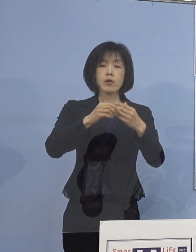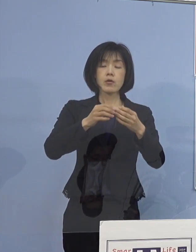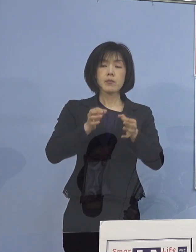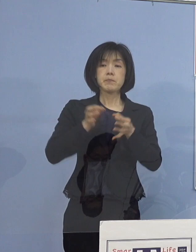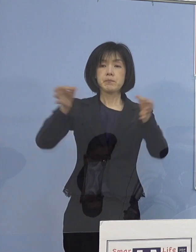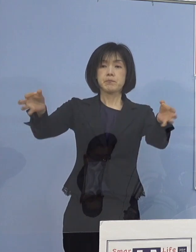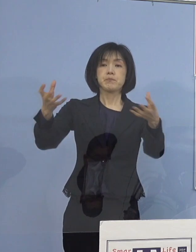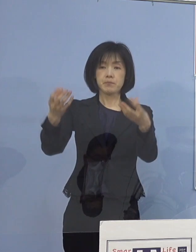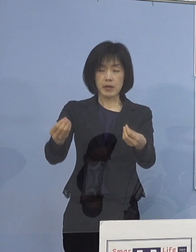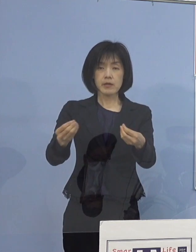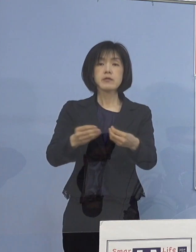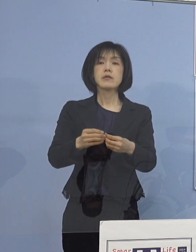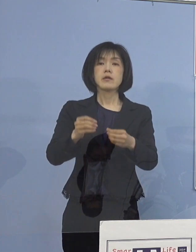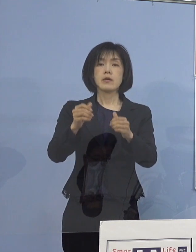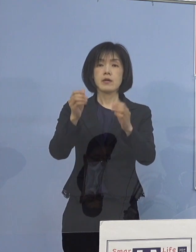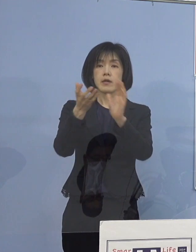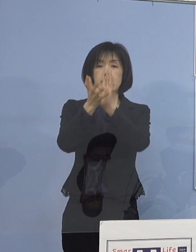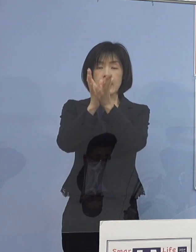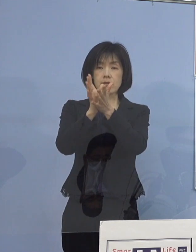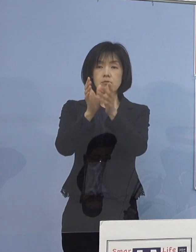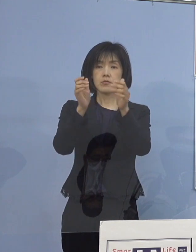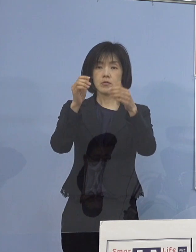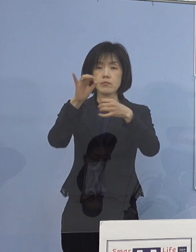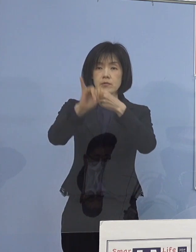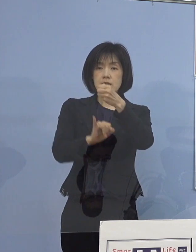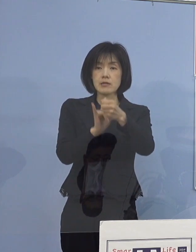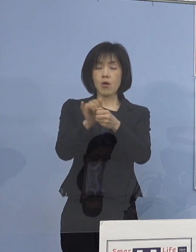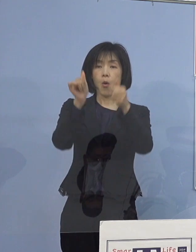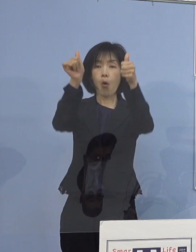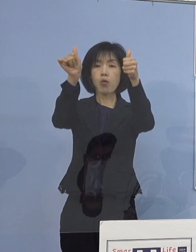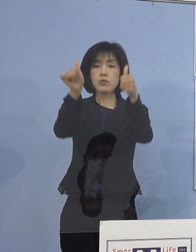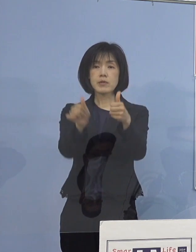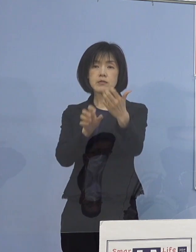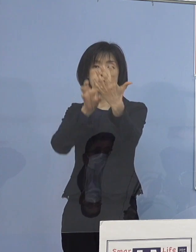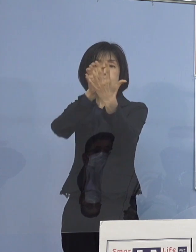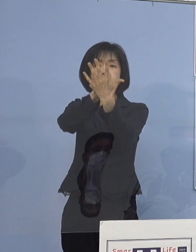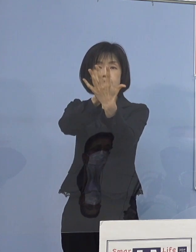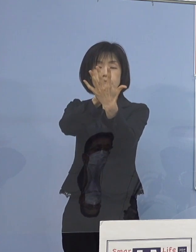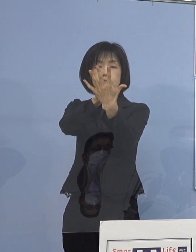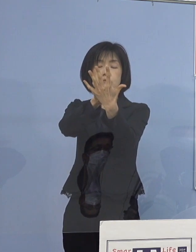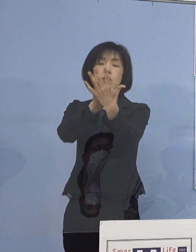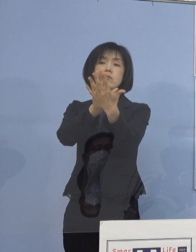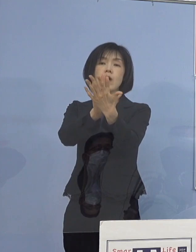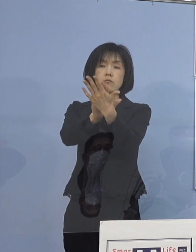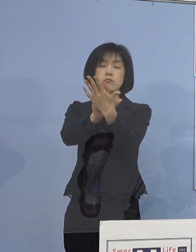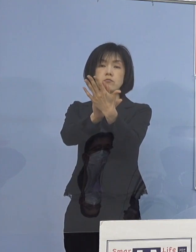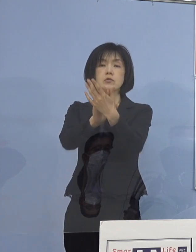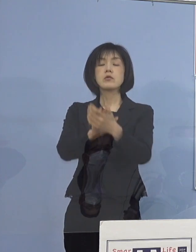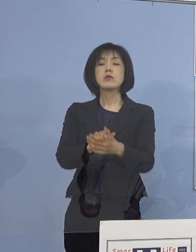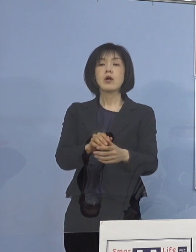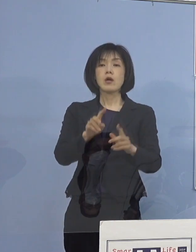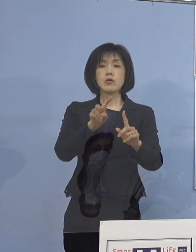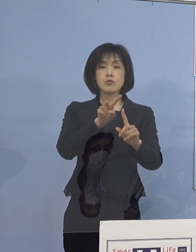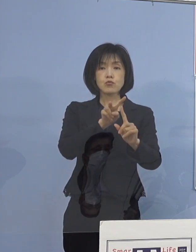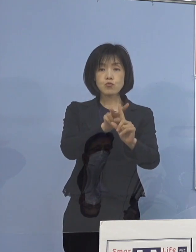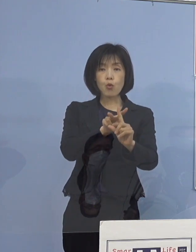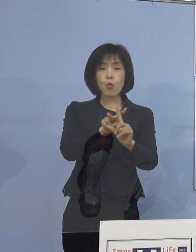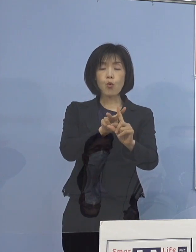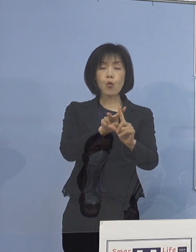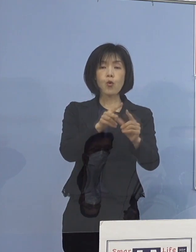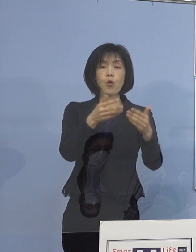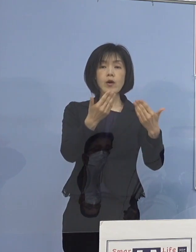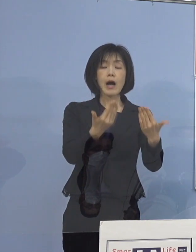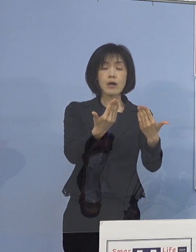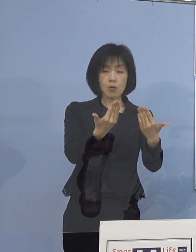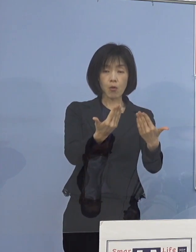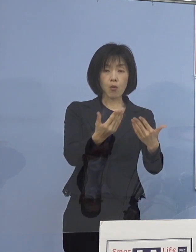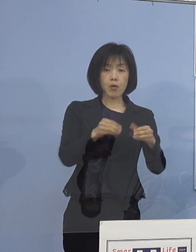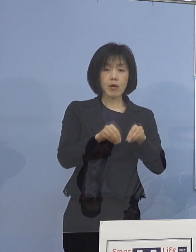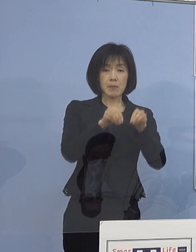県のホームページにも同時に掲載するとともに 特に小学校に感染が拡がっていることから